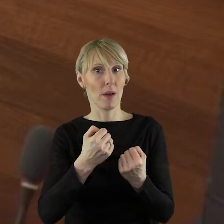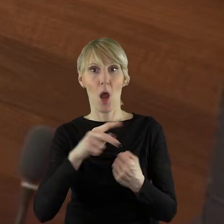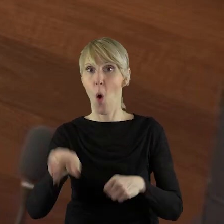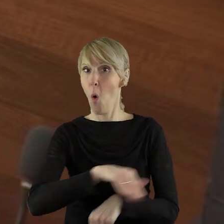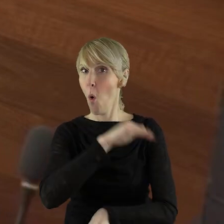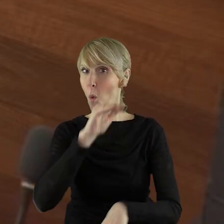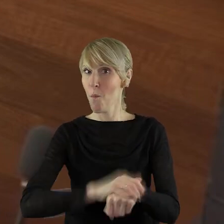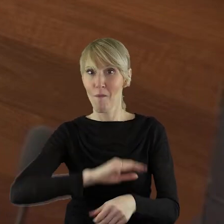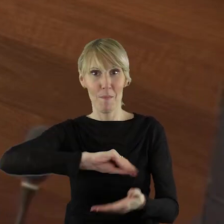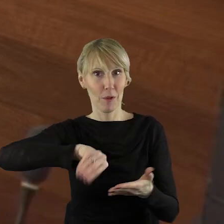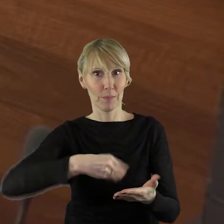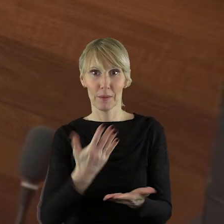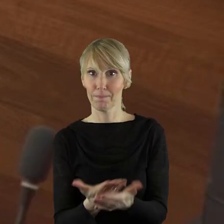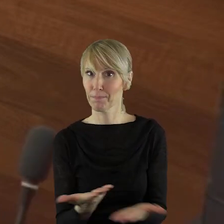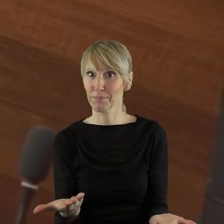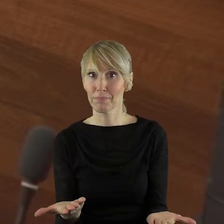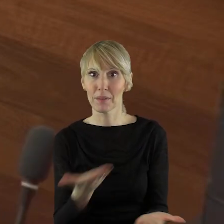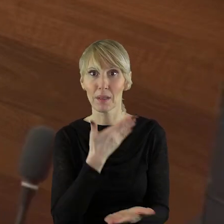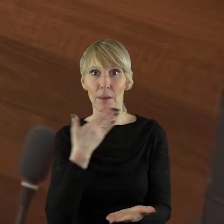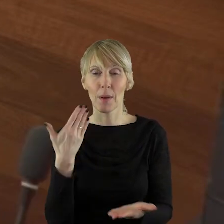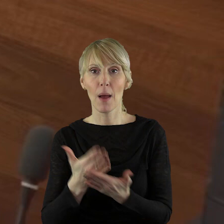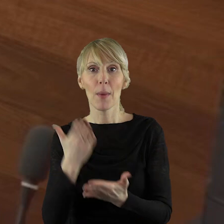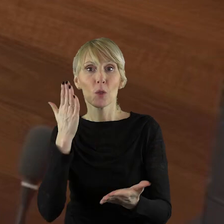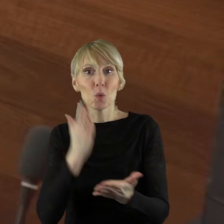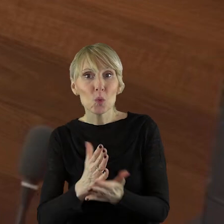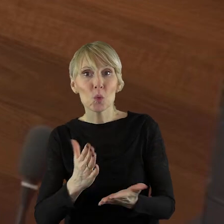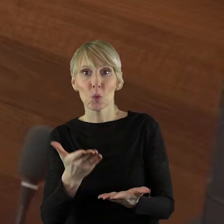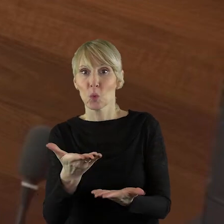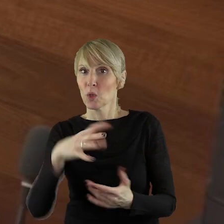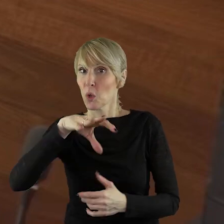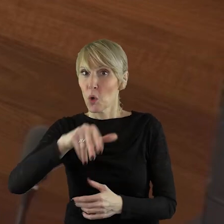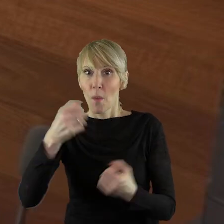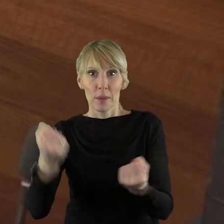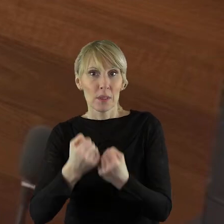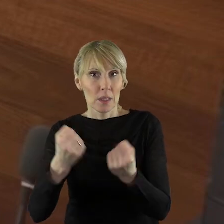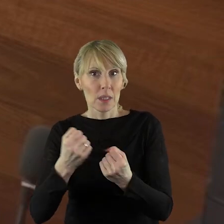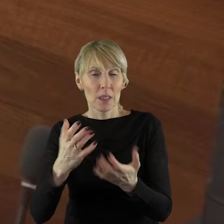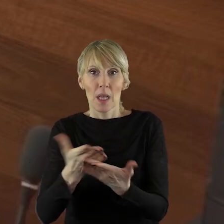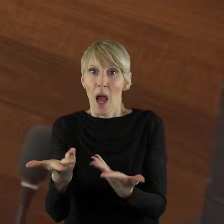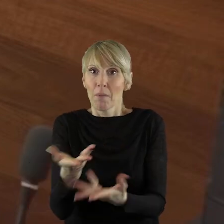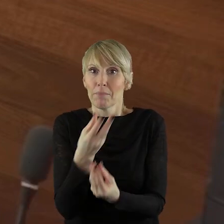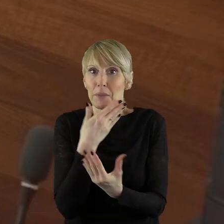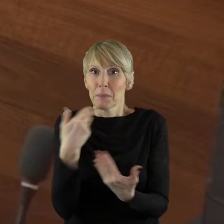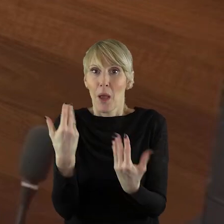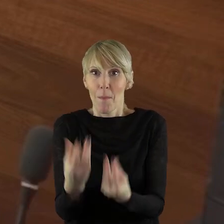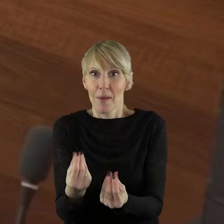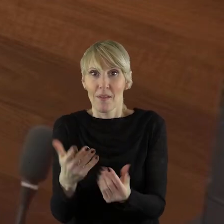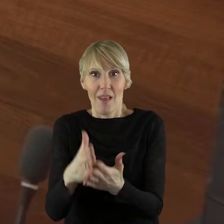Niektóre grupy, działania nie mają już pieniędzy, nie mają już żadnych środków na funkcjonowanie.